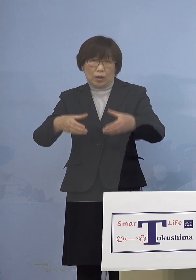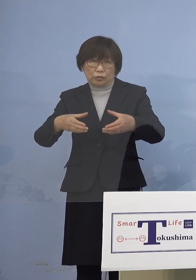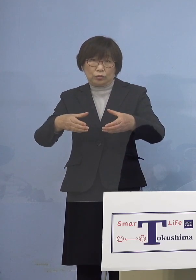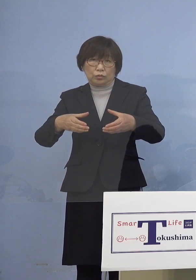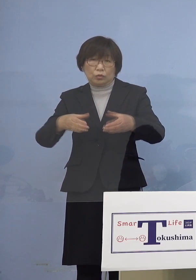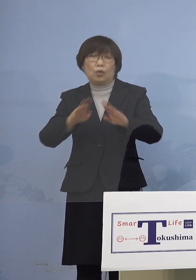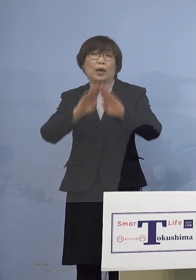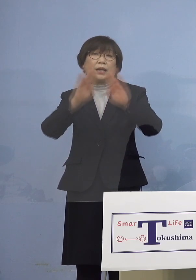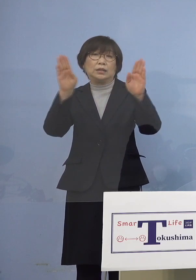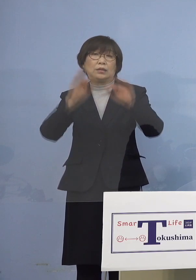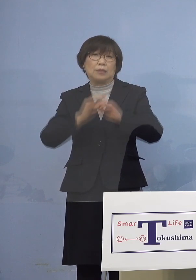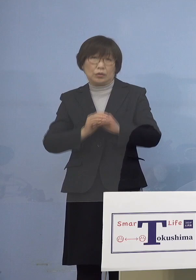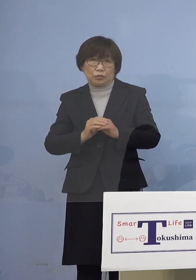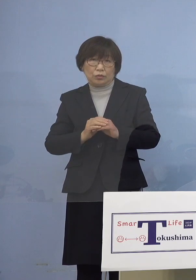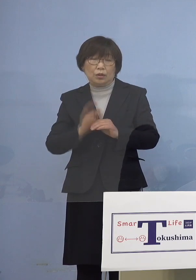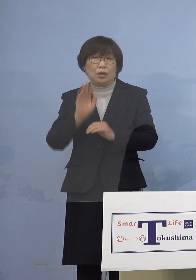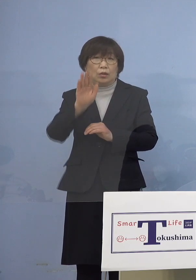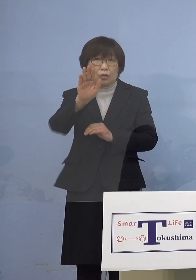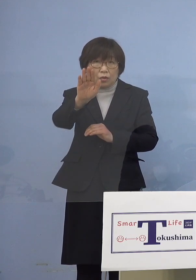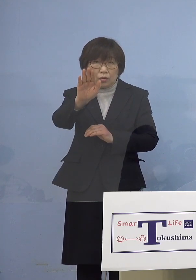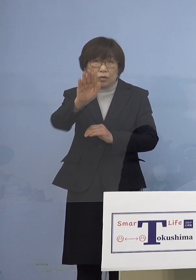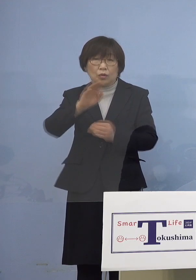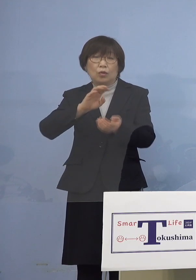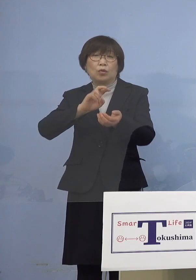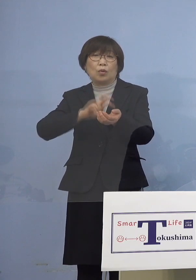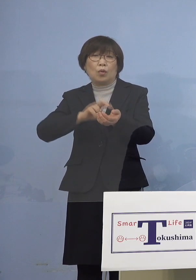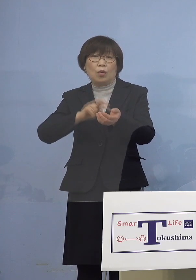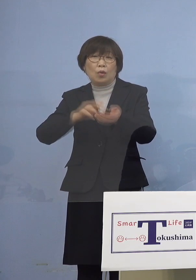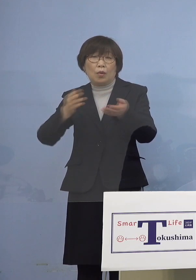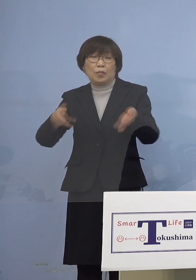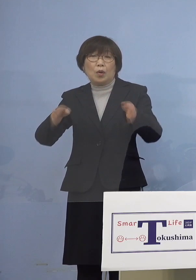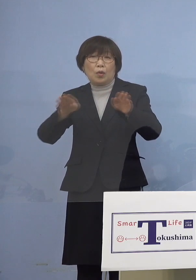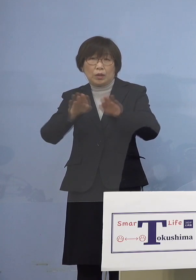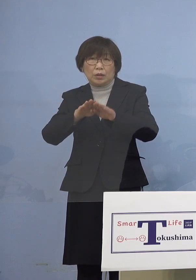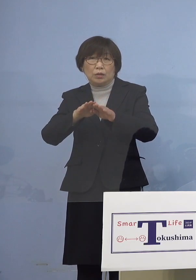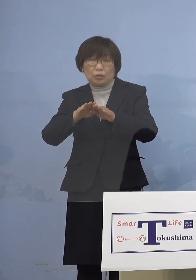また今後この病院を 拡大させていただきます